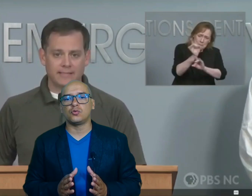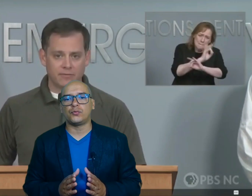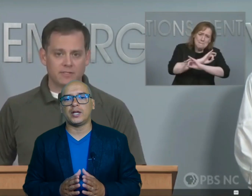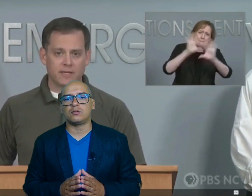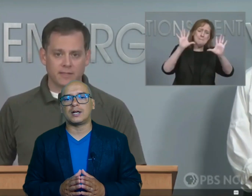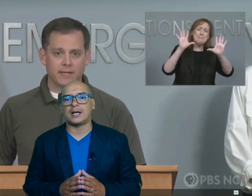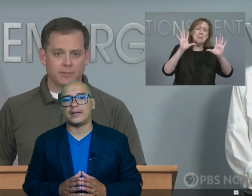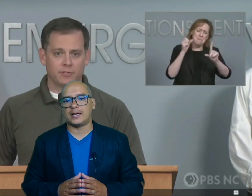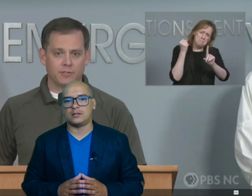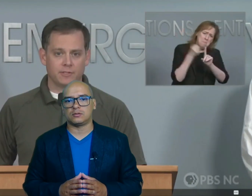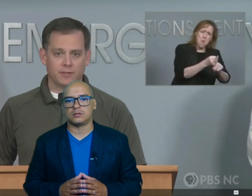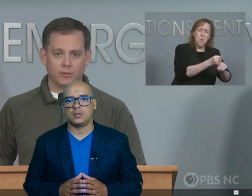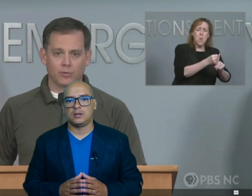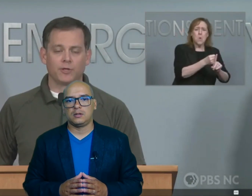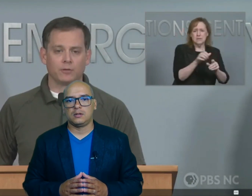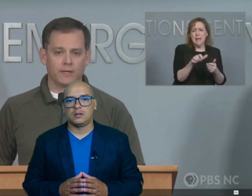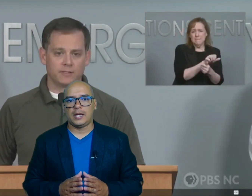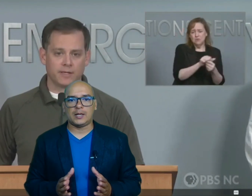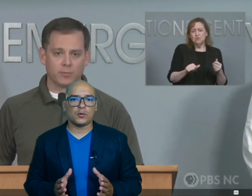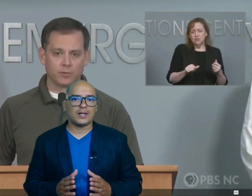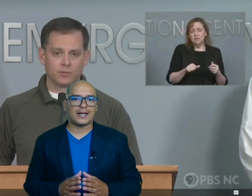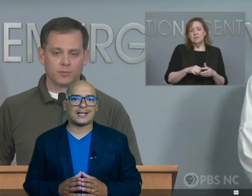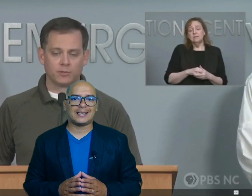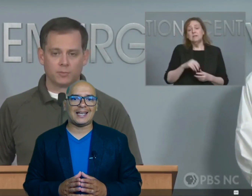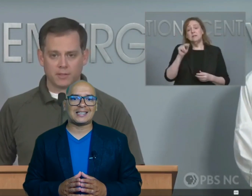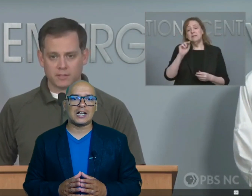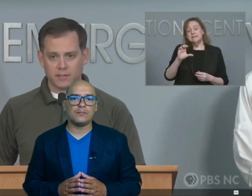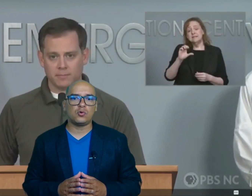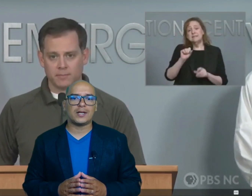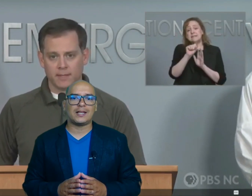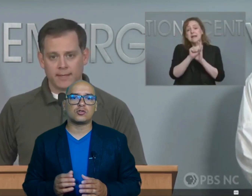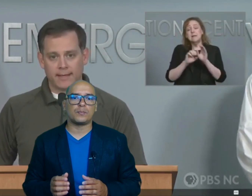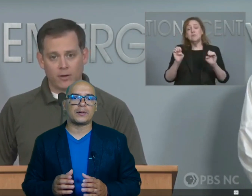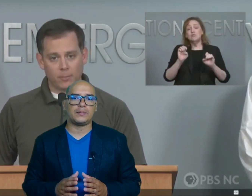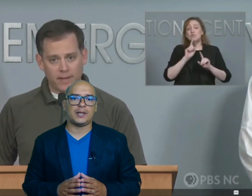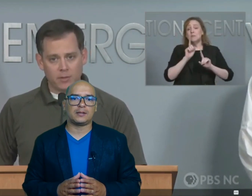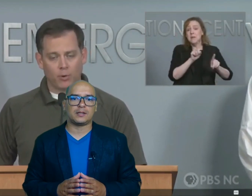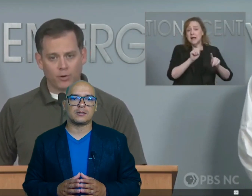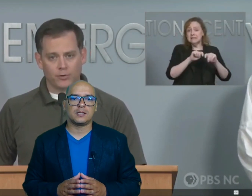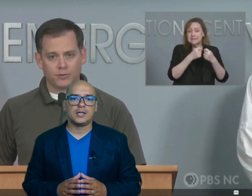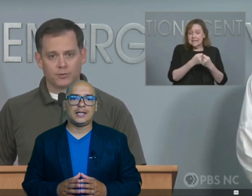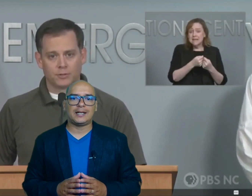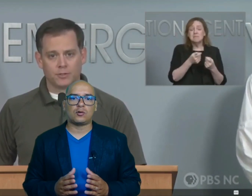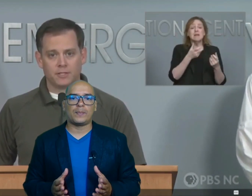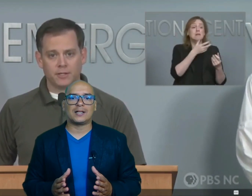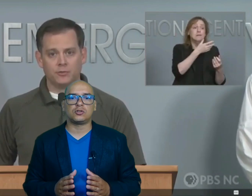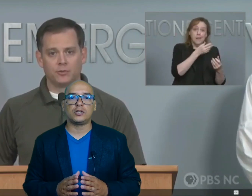sufrieron graves daños equipos de rescate están en búsqueda de supervivientes y recuperación de